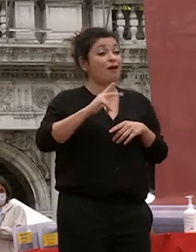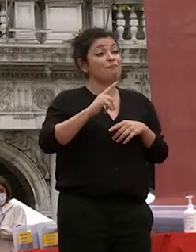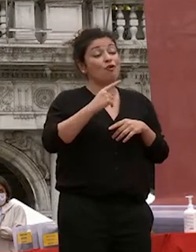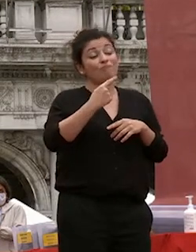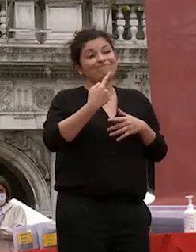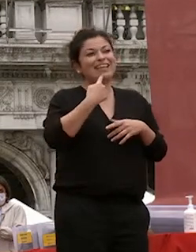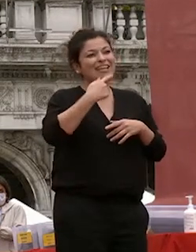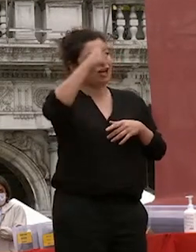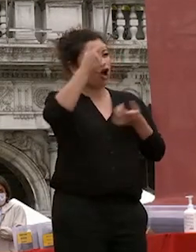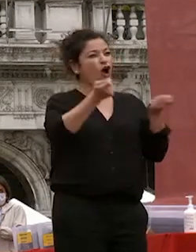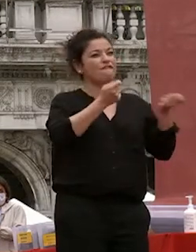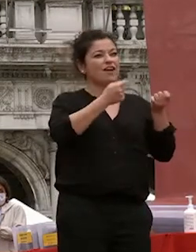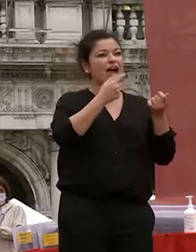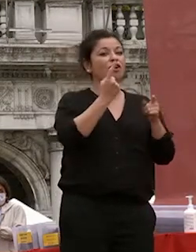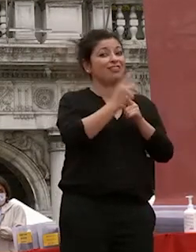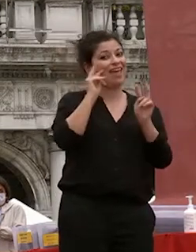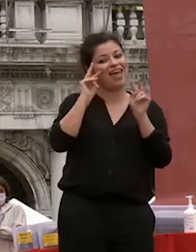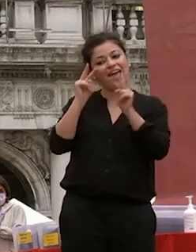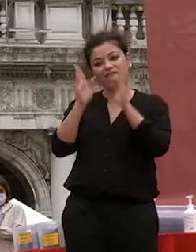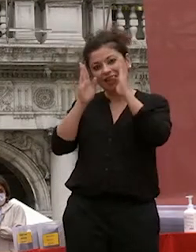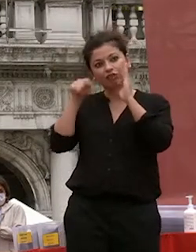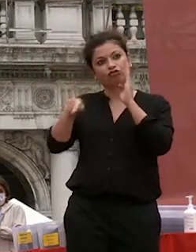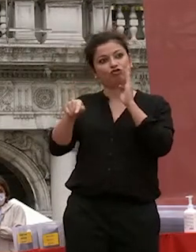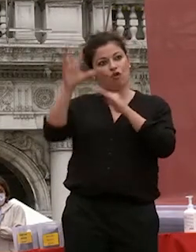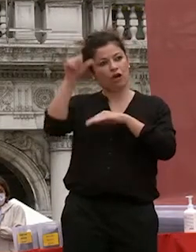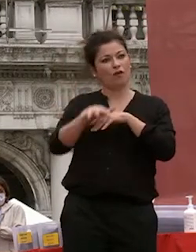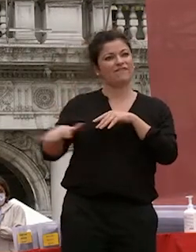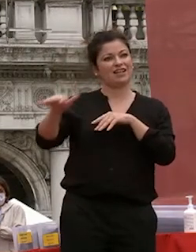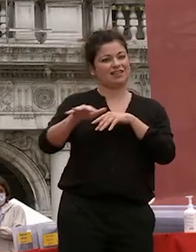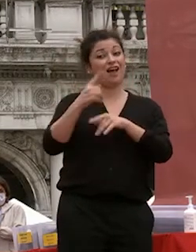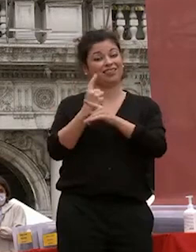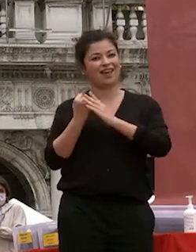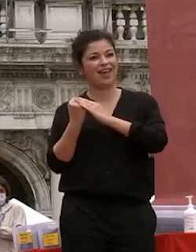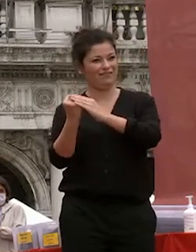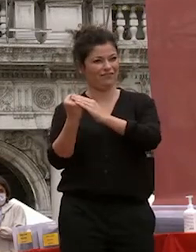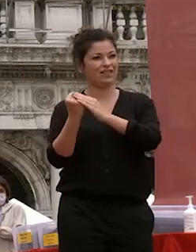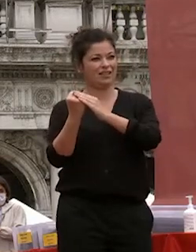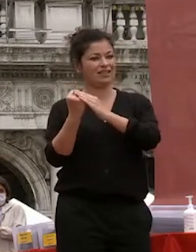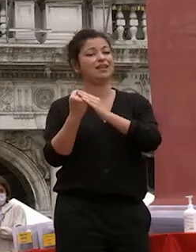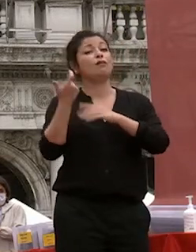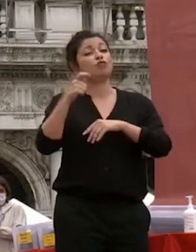e di chi ha le leve di decisione possa sostenere per quanto merita perché senza